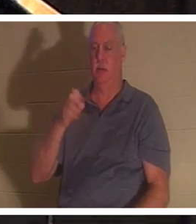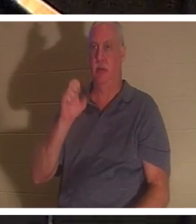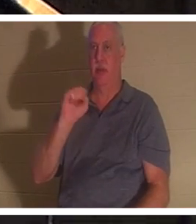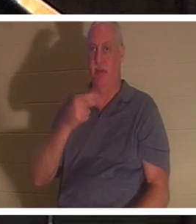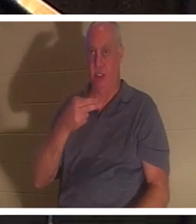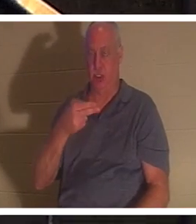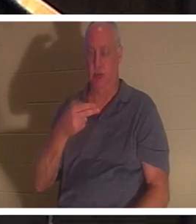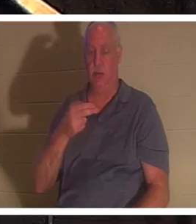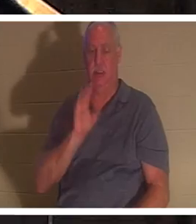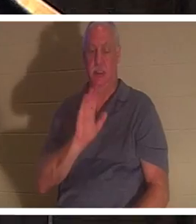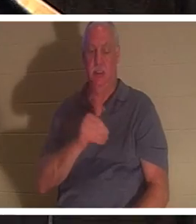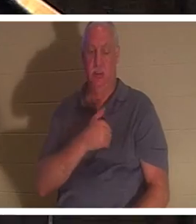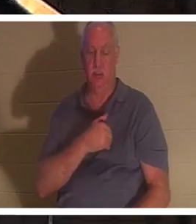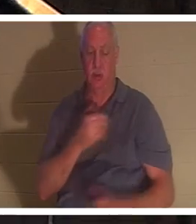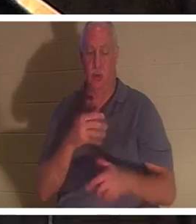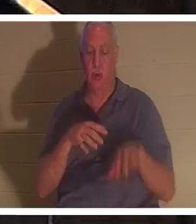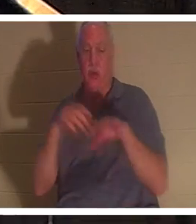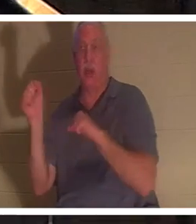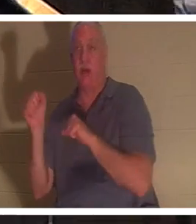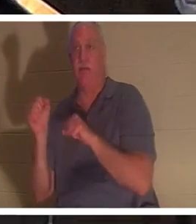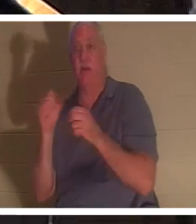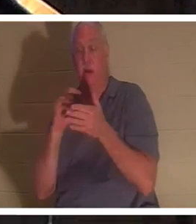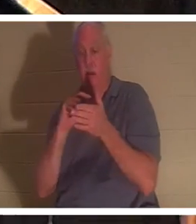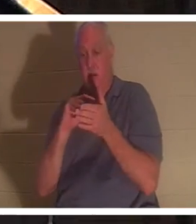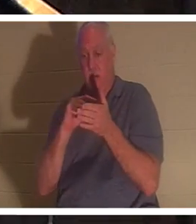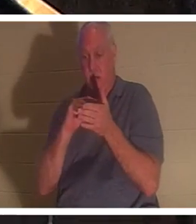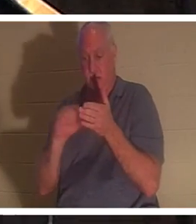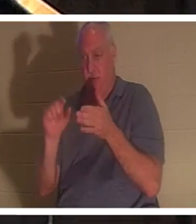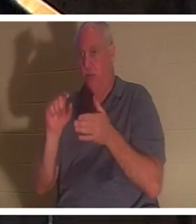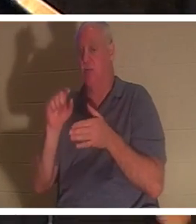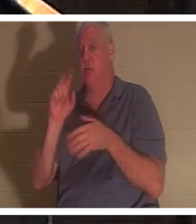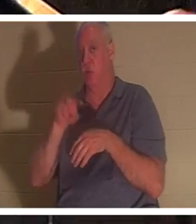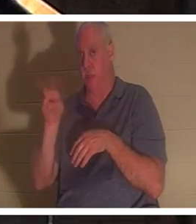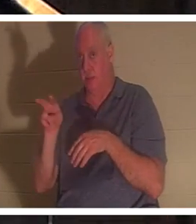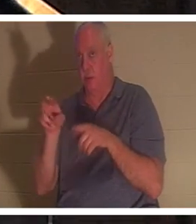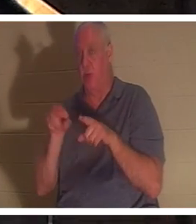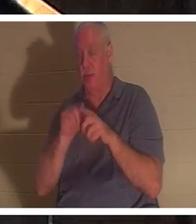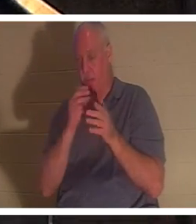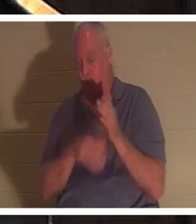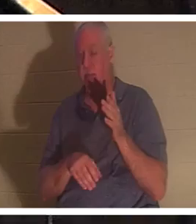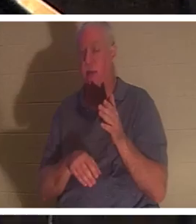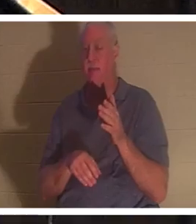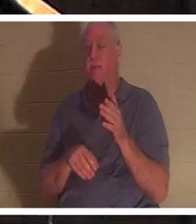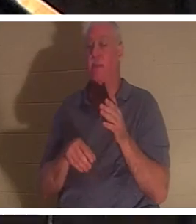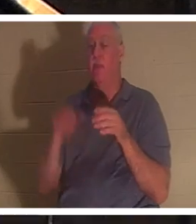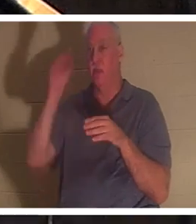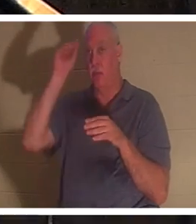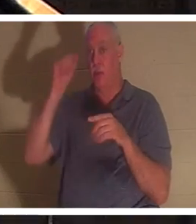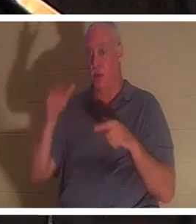엘리야가 그를 위해 기도한 후 엘리야의 기도 후에 소년의 생명이